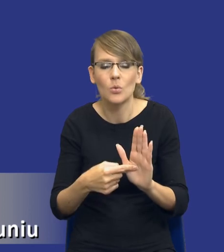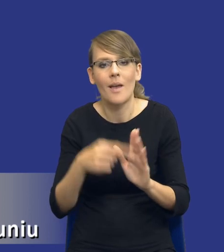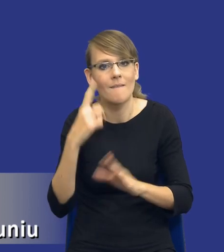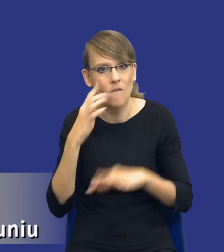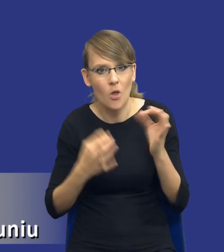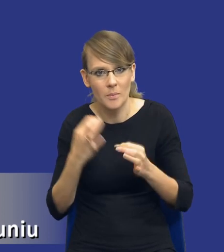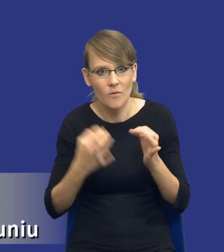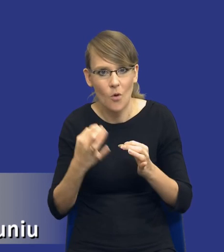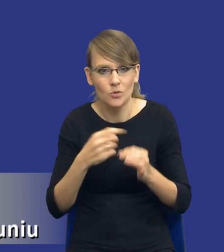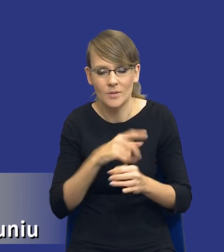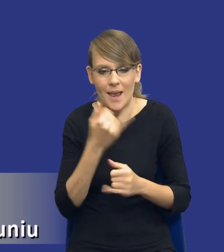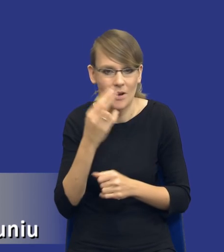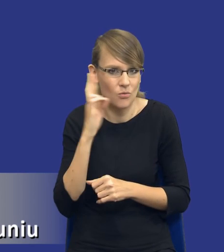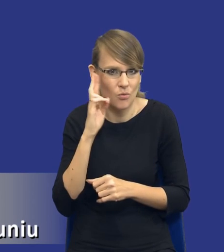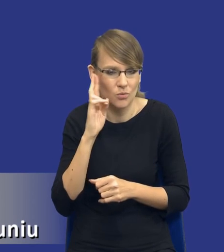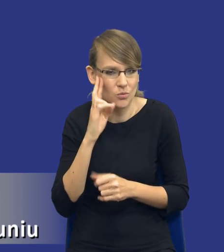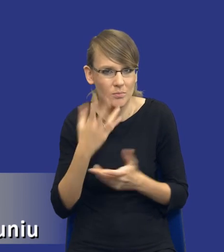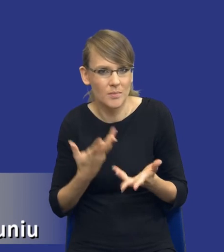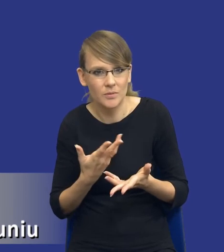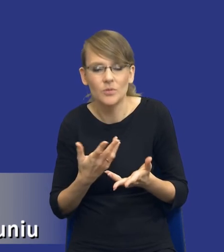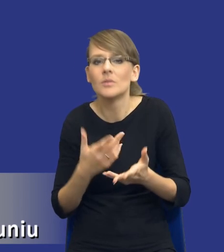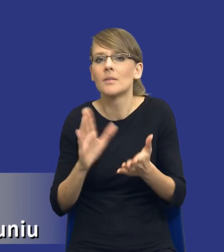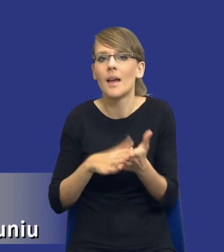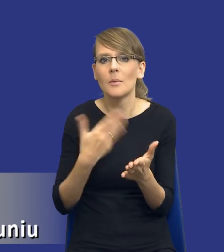interpretacyjne. Pojawia się chociażby kwestia tego co to